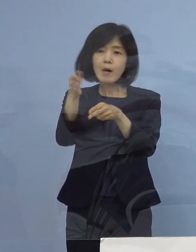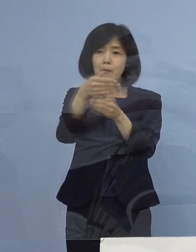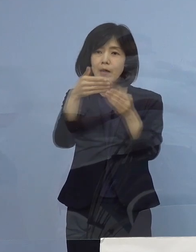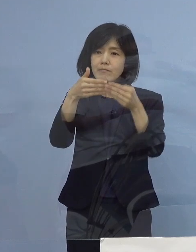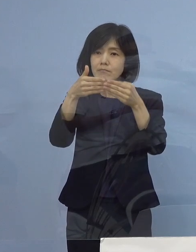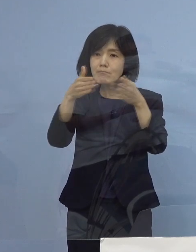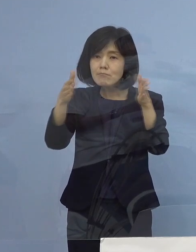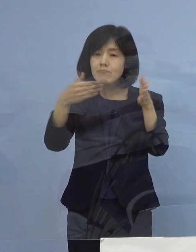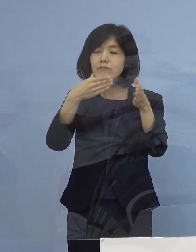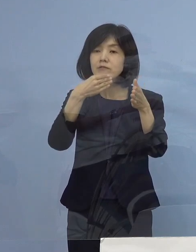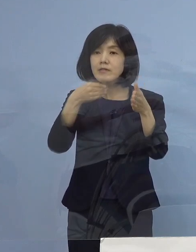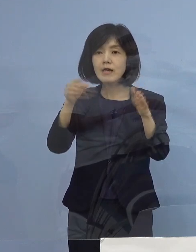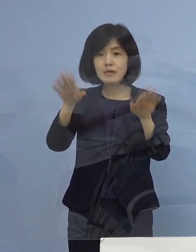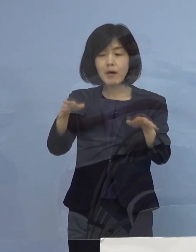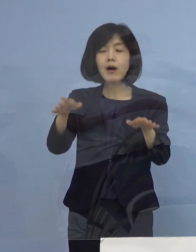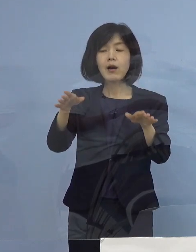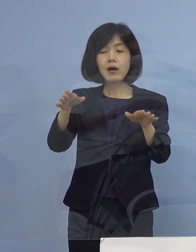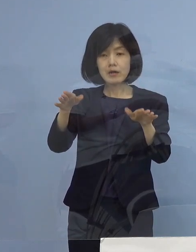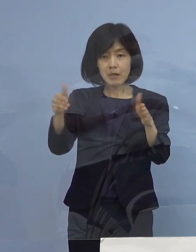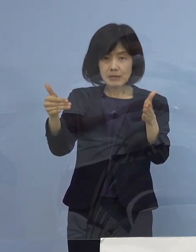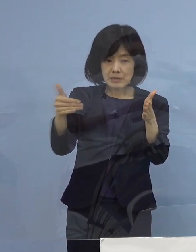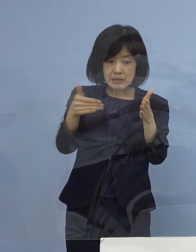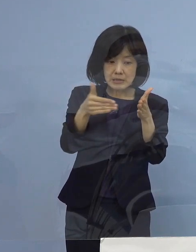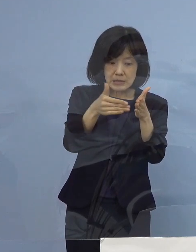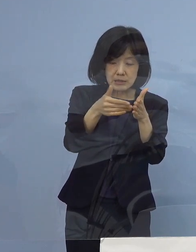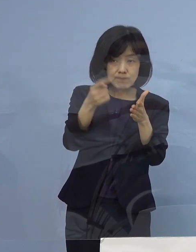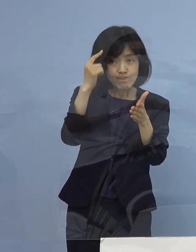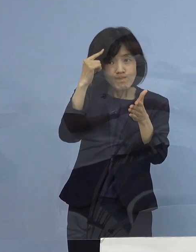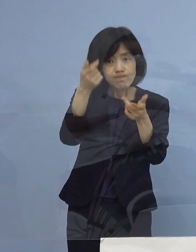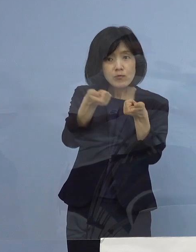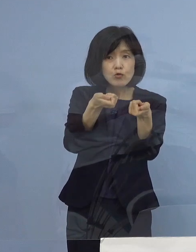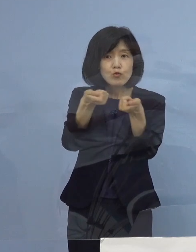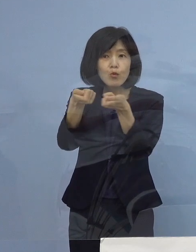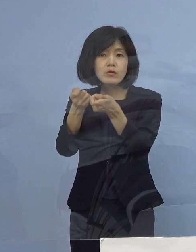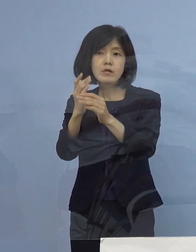今、最終調整段階と お考えをいただければと思います